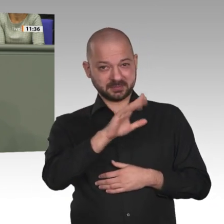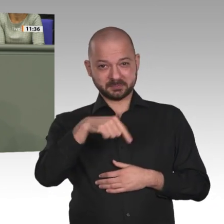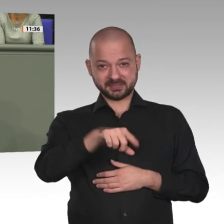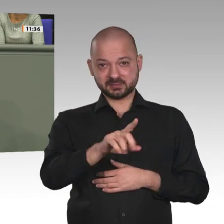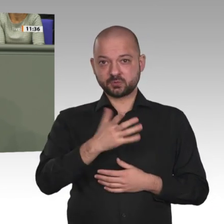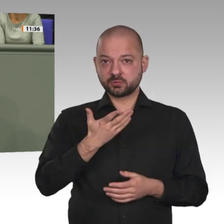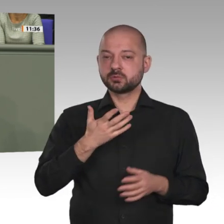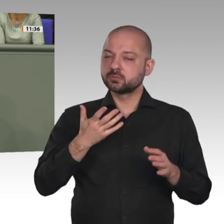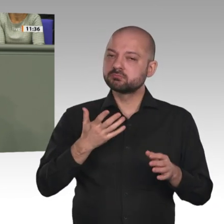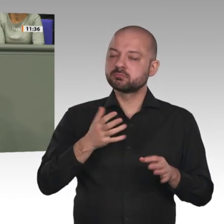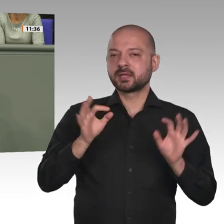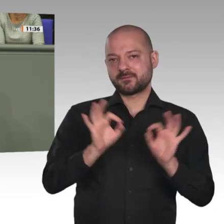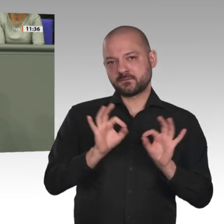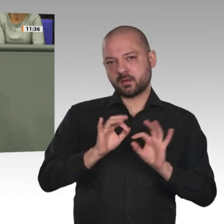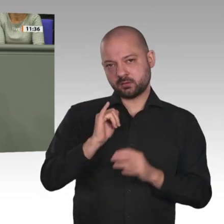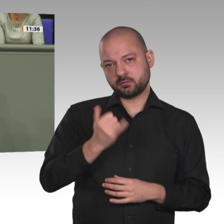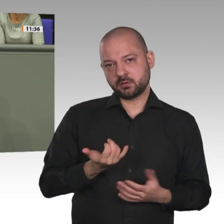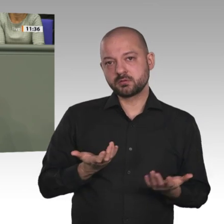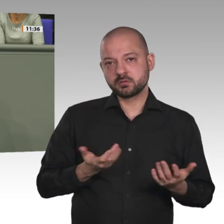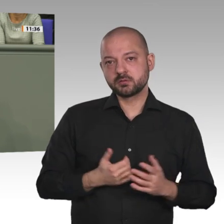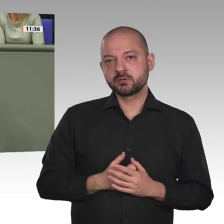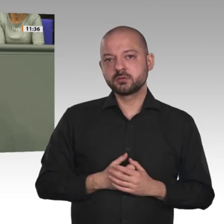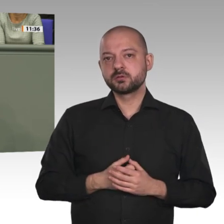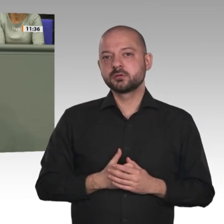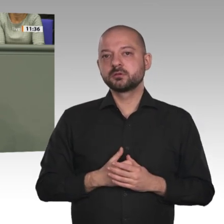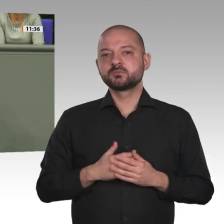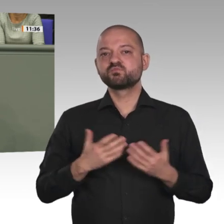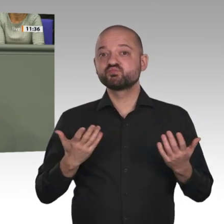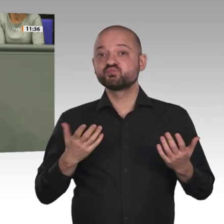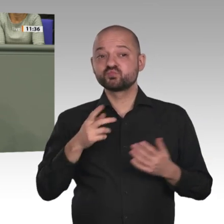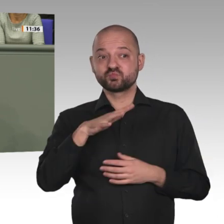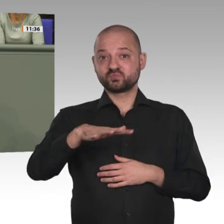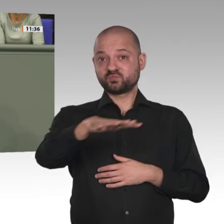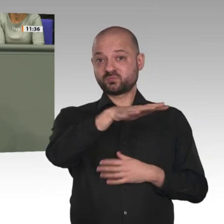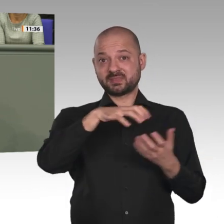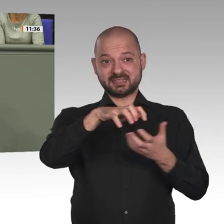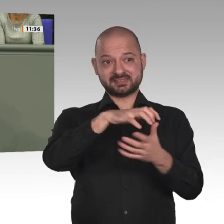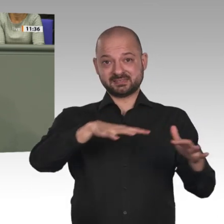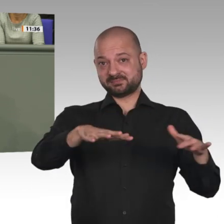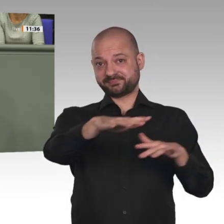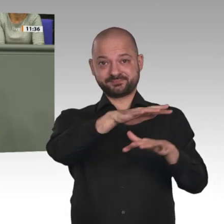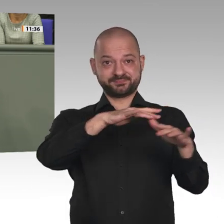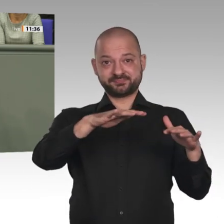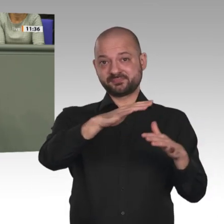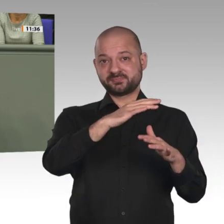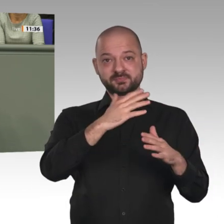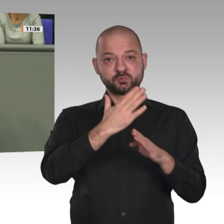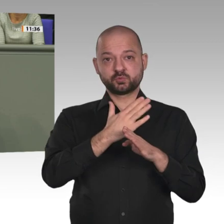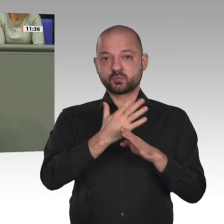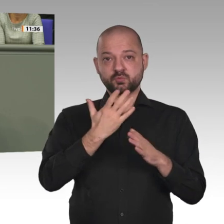auch 70 Angehörige der Mission ums Leben gekommen. Gerade vor diesem Hintergrund